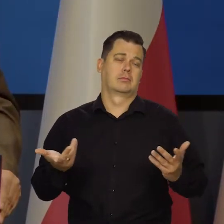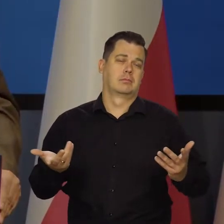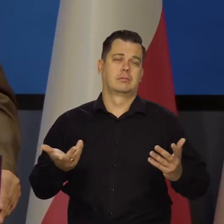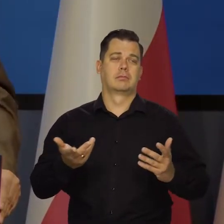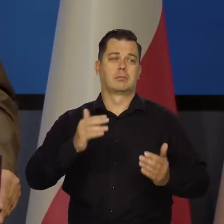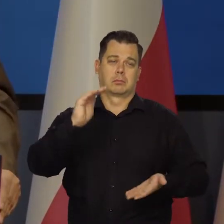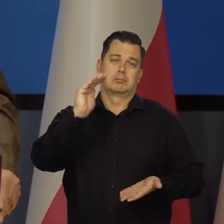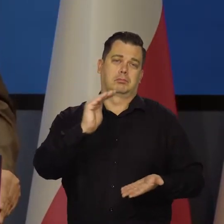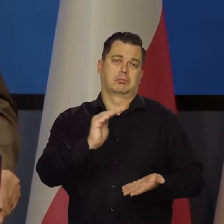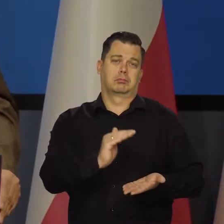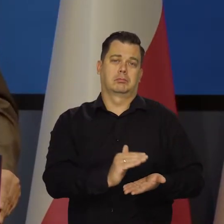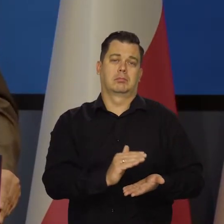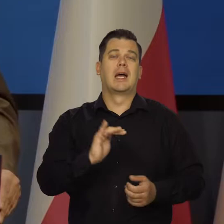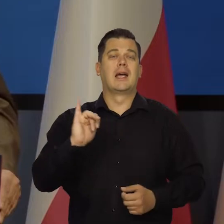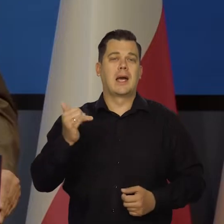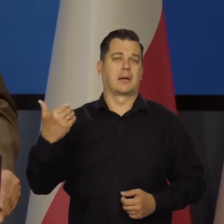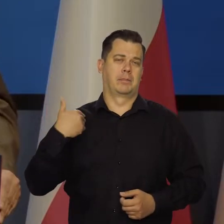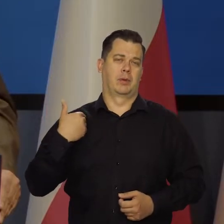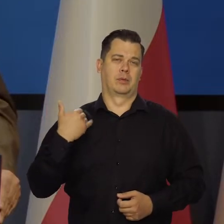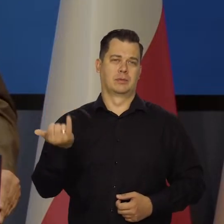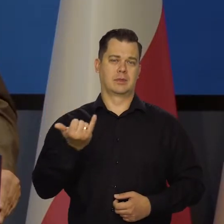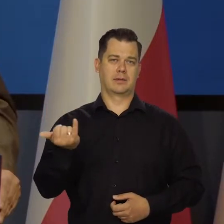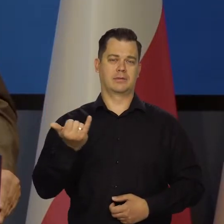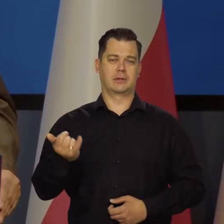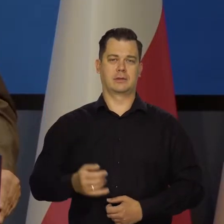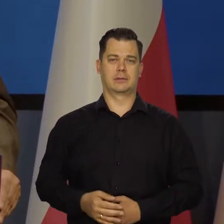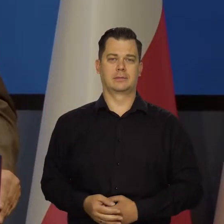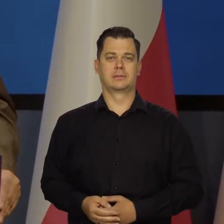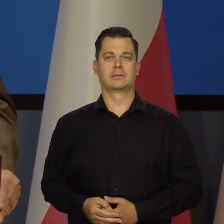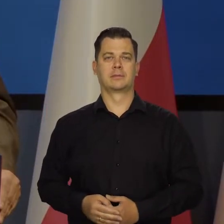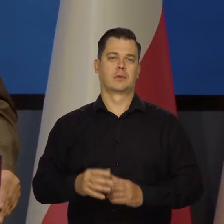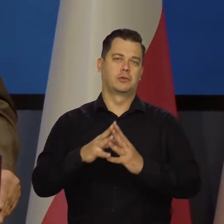takiego jak zazwyczaj było w ostatnich 10-15 latach.